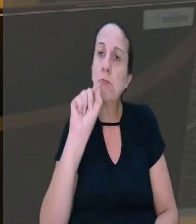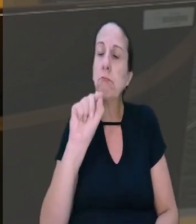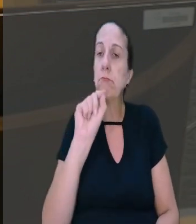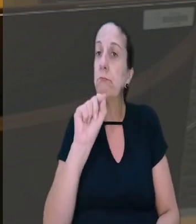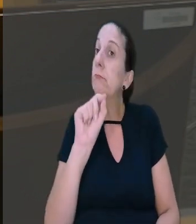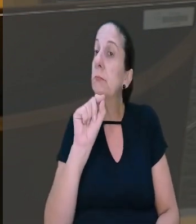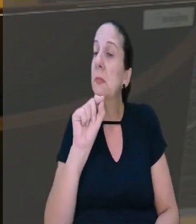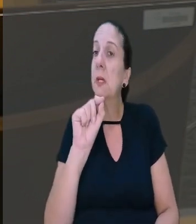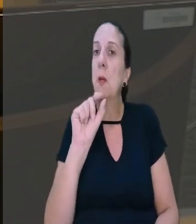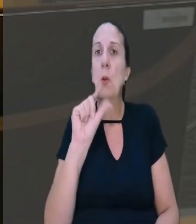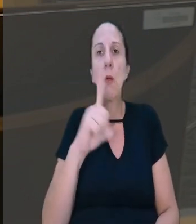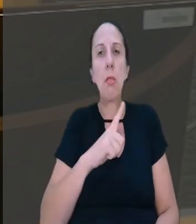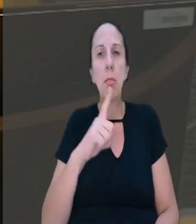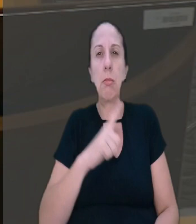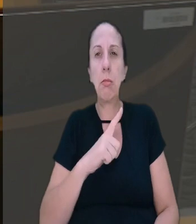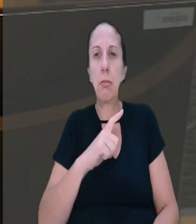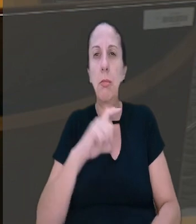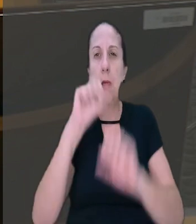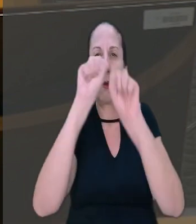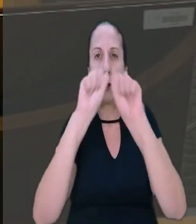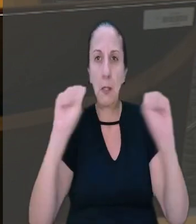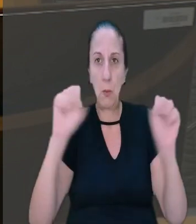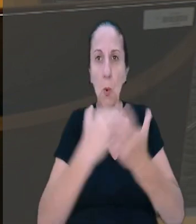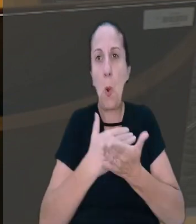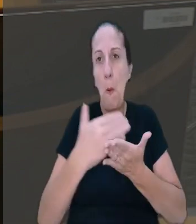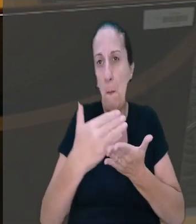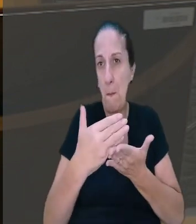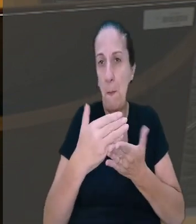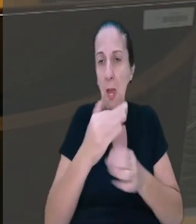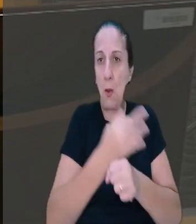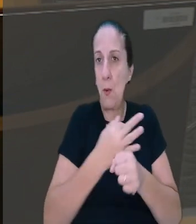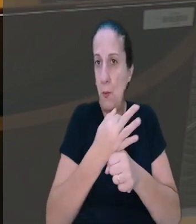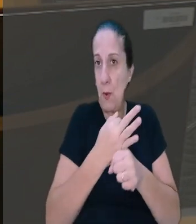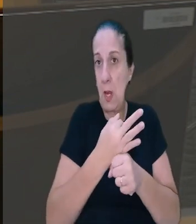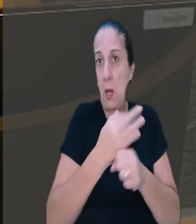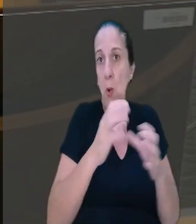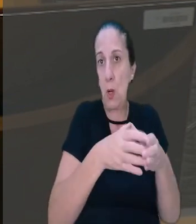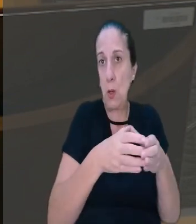que, de acordo com a jurisprudência do tribunal, o início das férias coletivas ou individuais